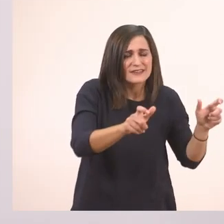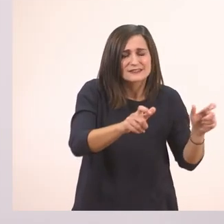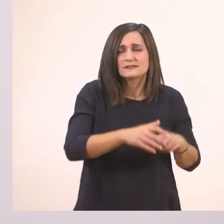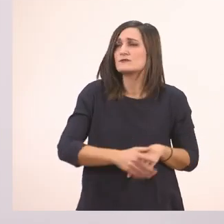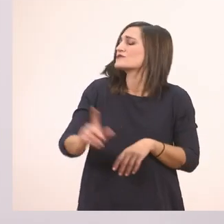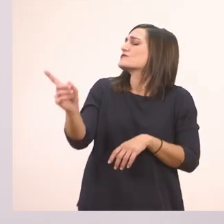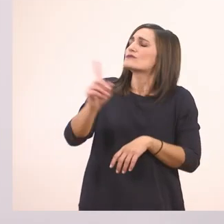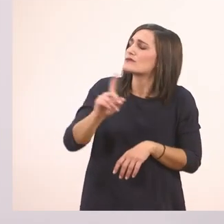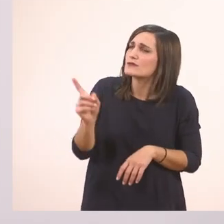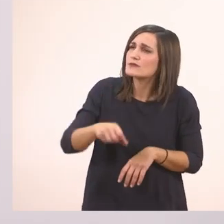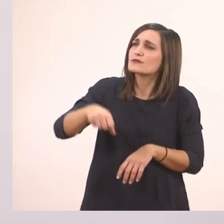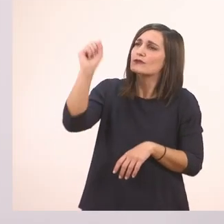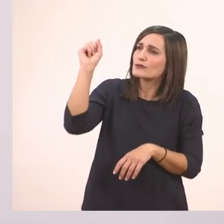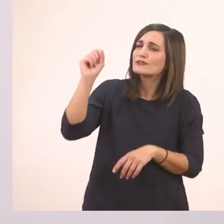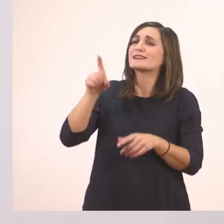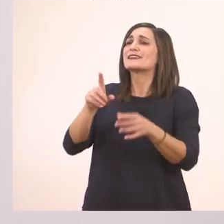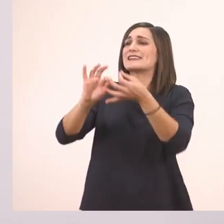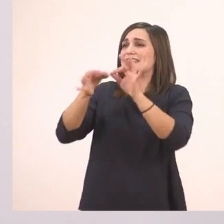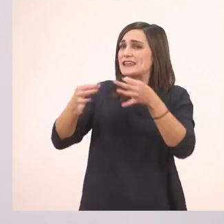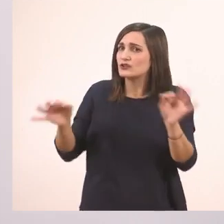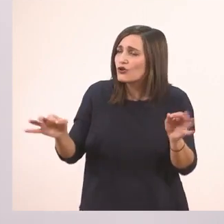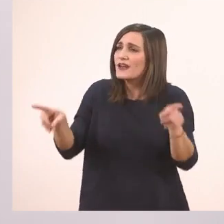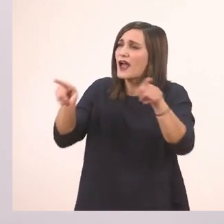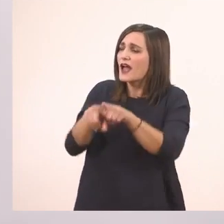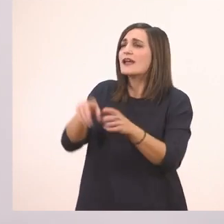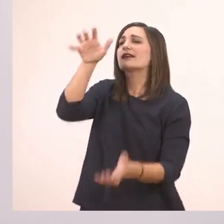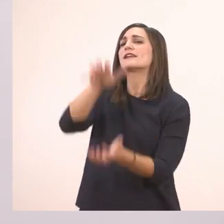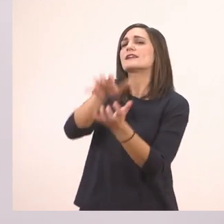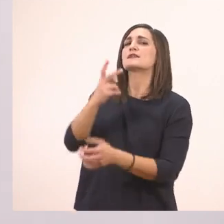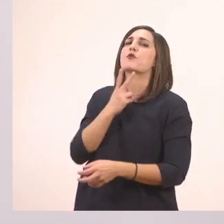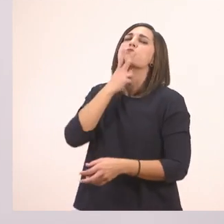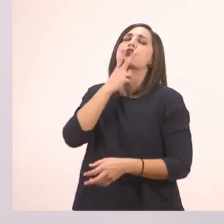Όχι, την ιστορία με τον ιπποπόταμο.